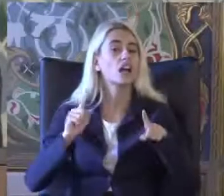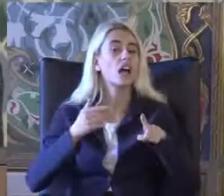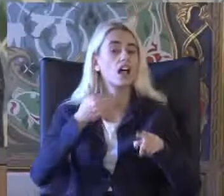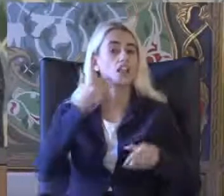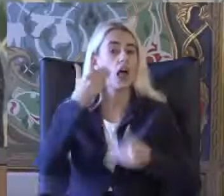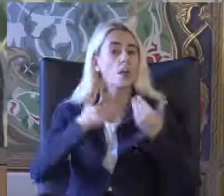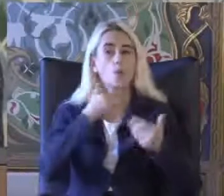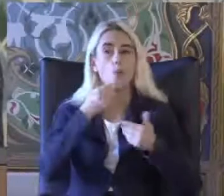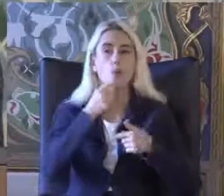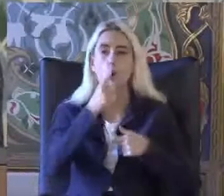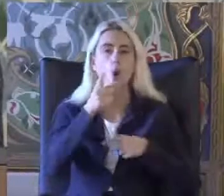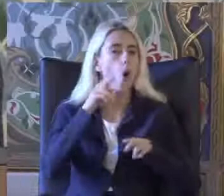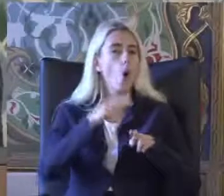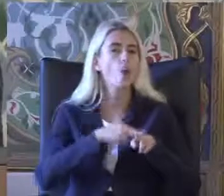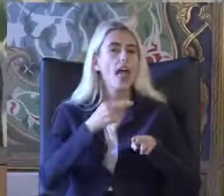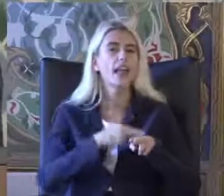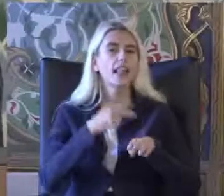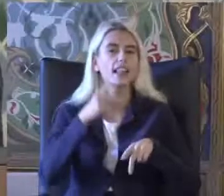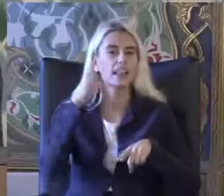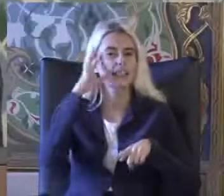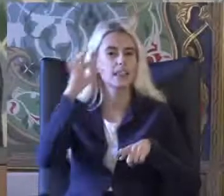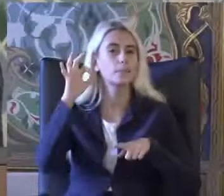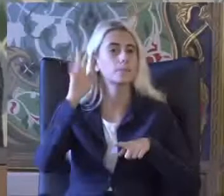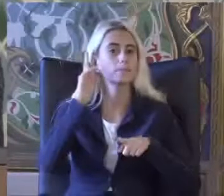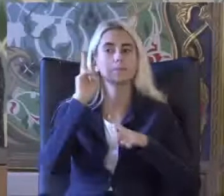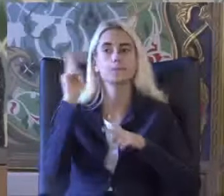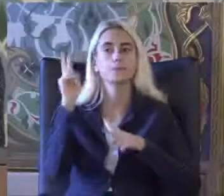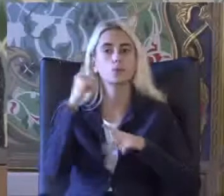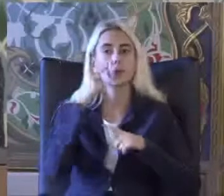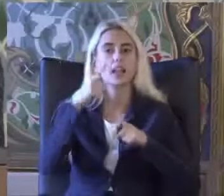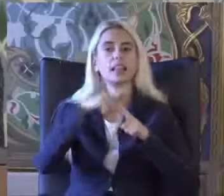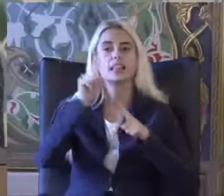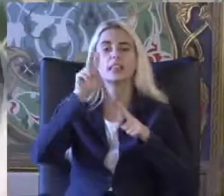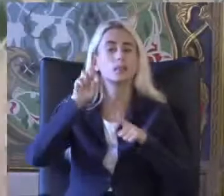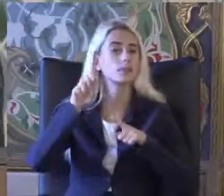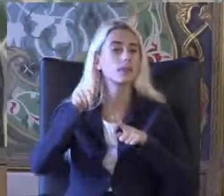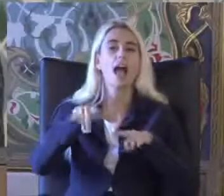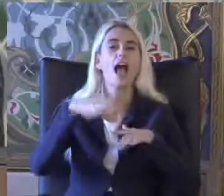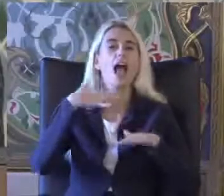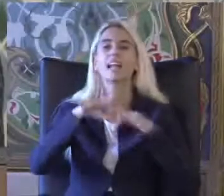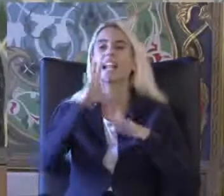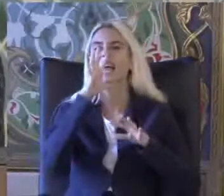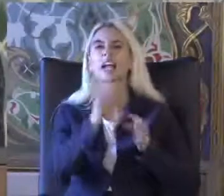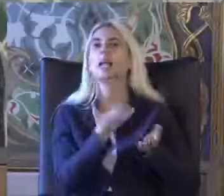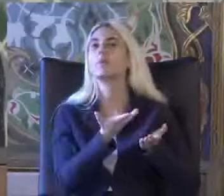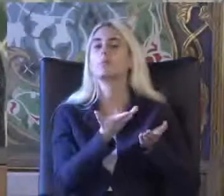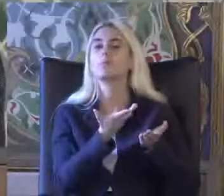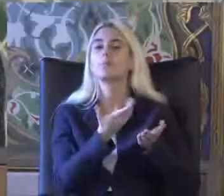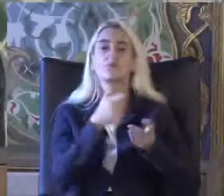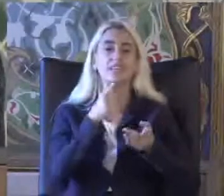Örneğin Tanıma göre Kimdir engelli derseniz Yeti yitimine göre